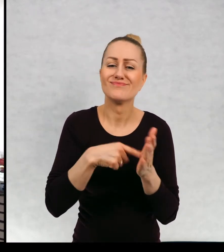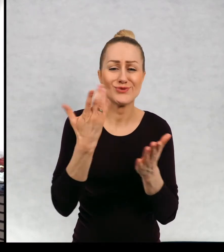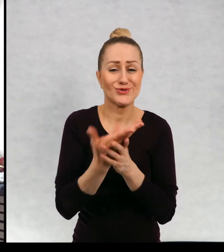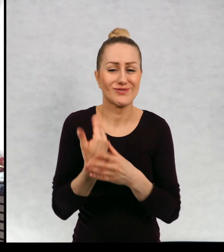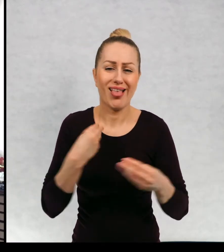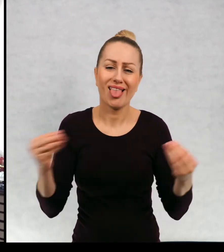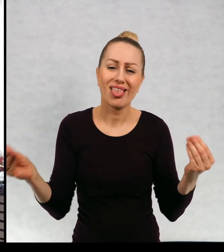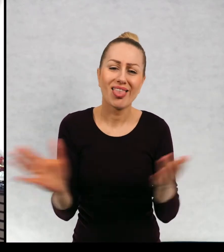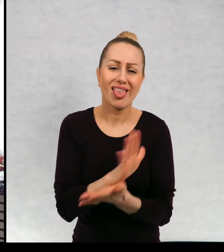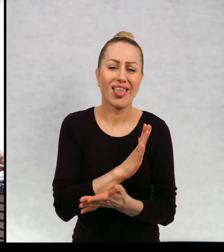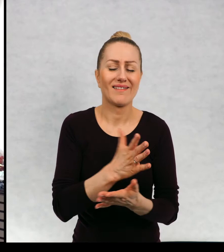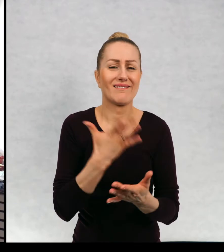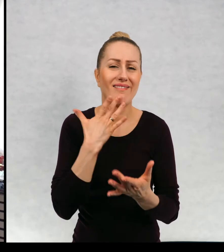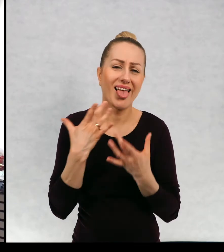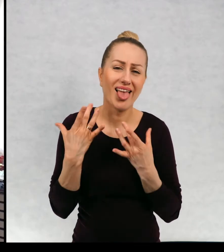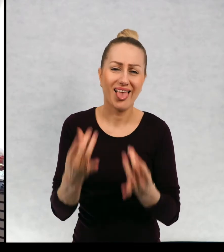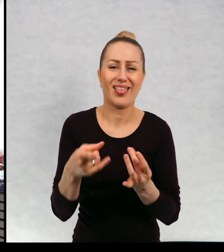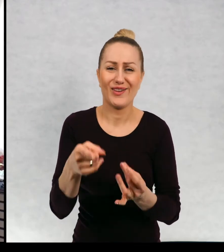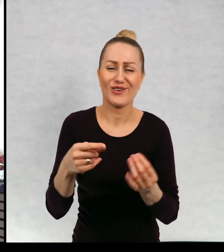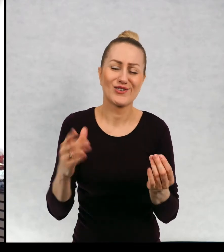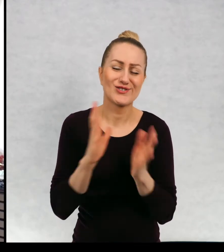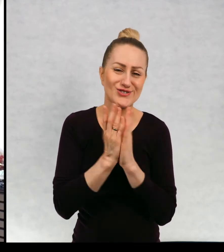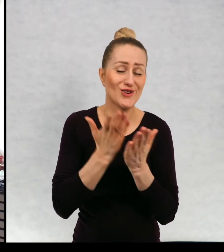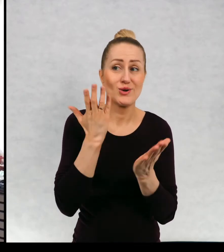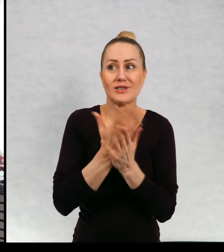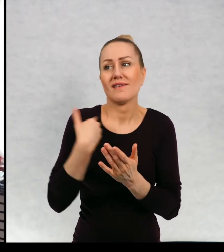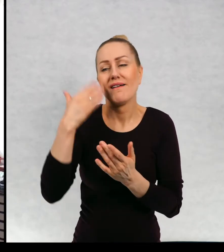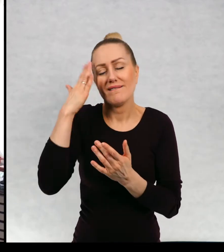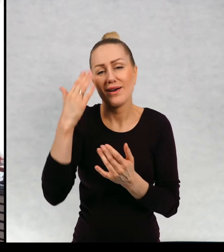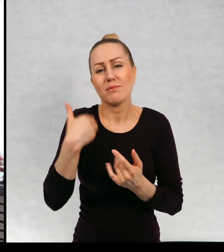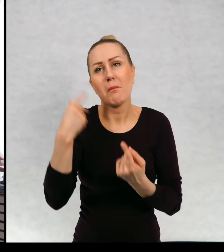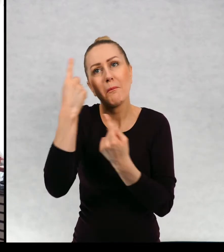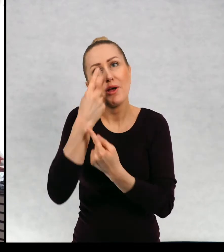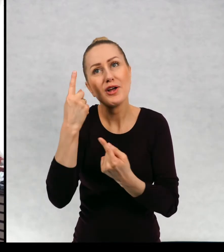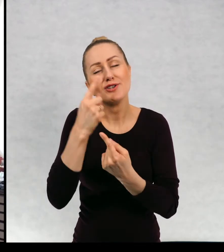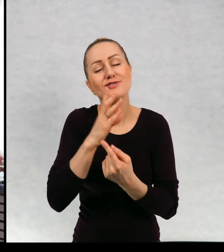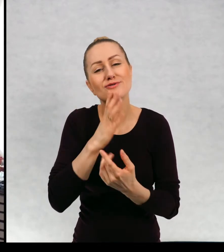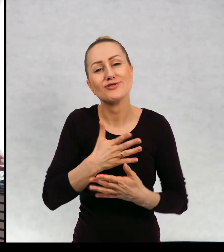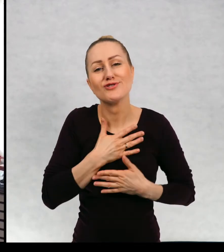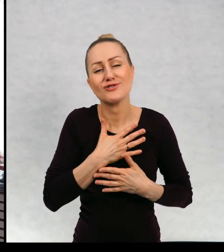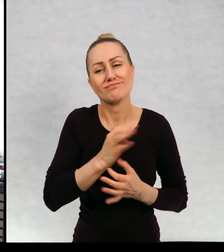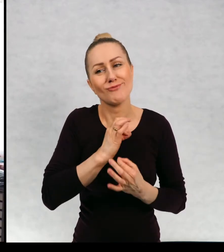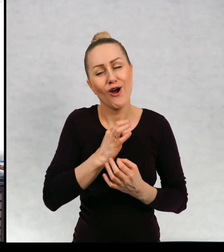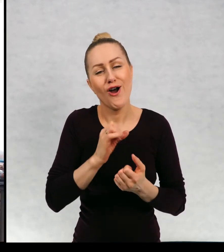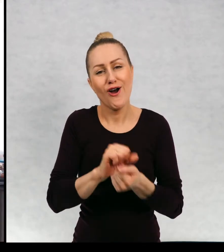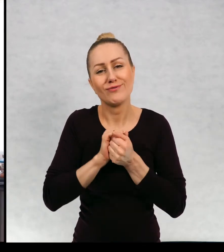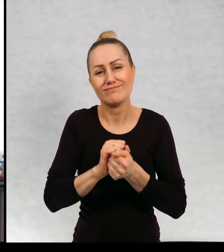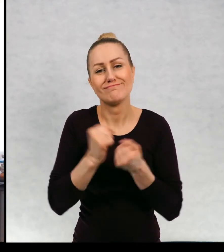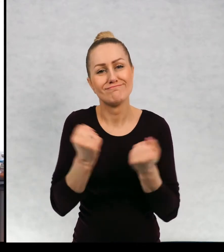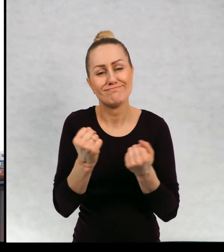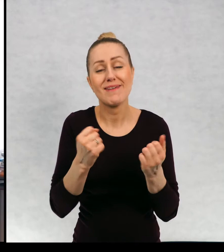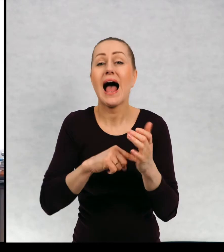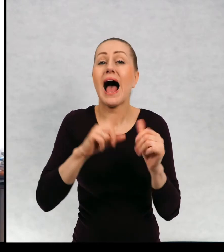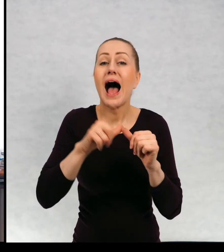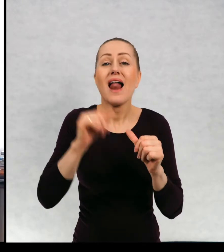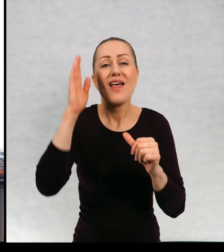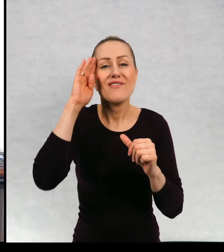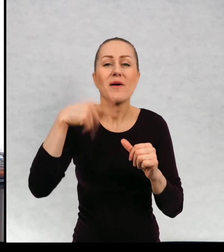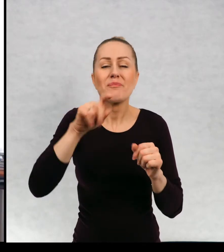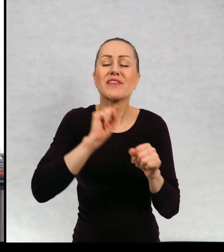Do których Jestem przywiązana, do których mam ciepły stosunek. Ale oczywiście są takie. Moje ulubione dzieci.